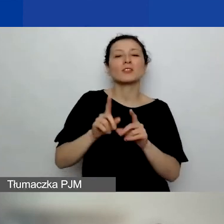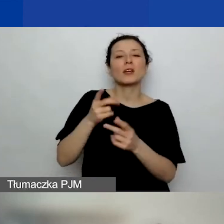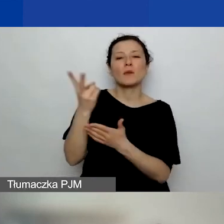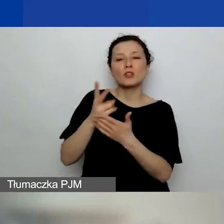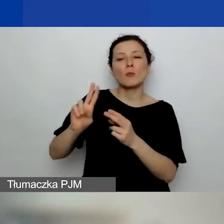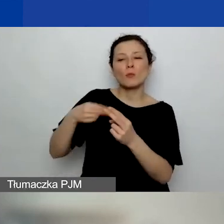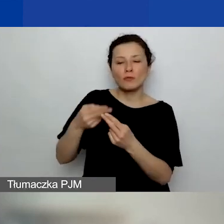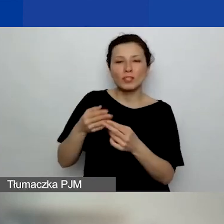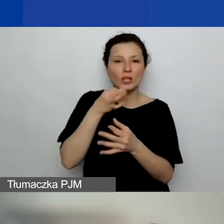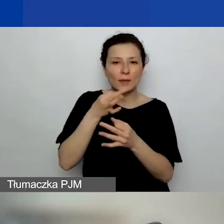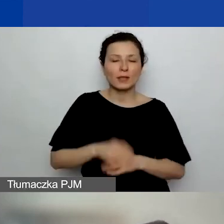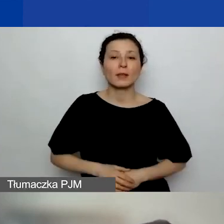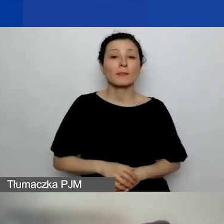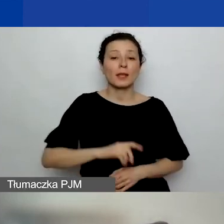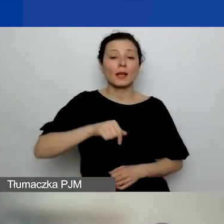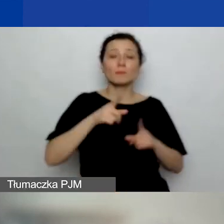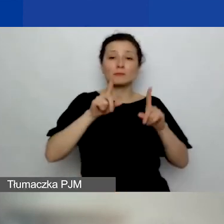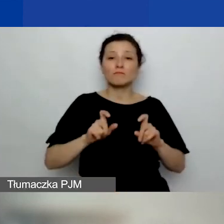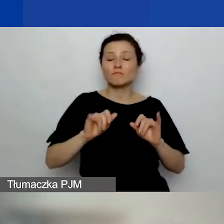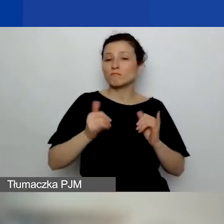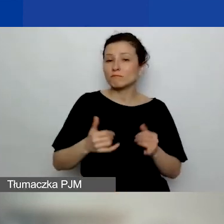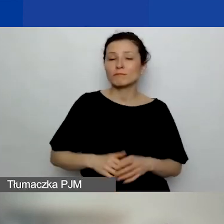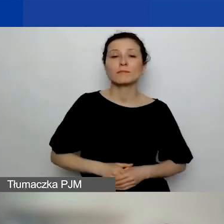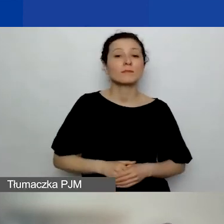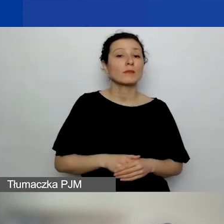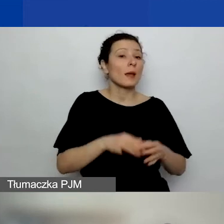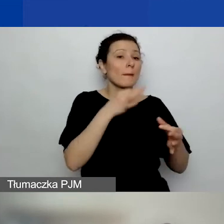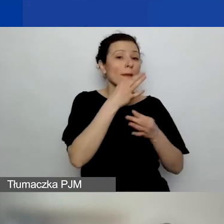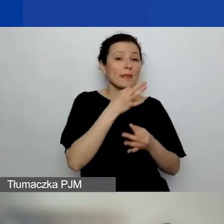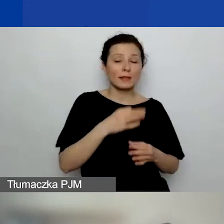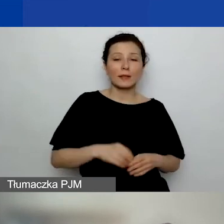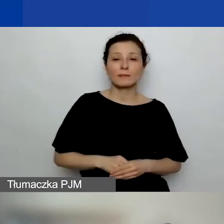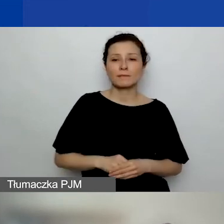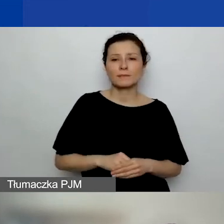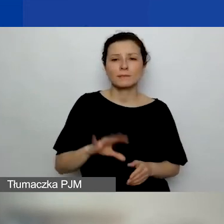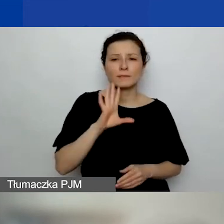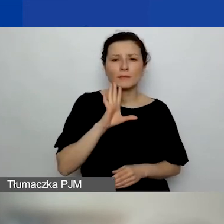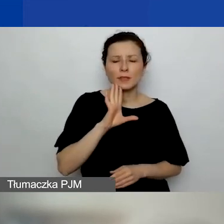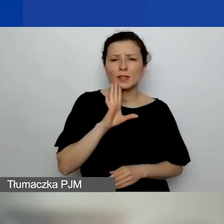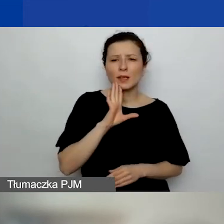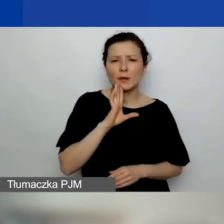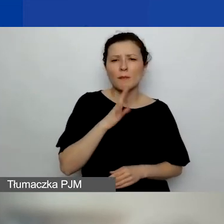Natomiast zaczniemy od takich pytań, które chyba jeszcze warto doprecyzować.